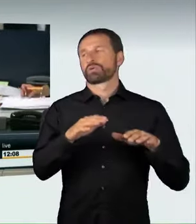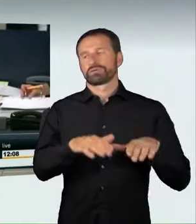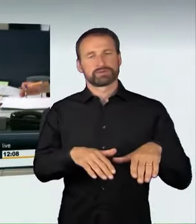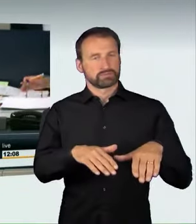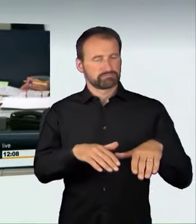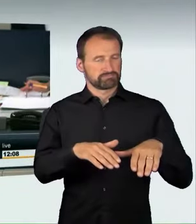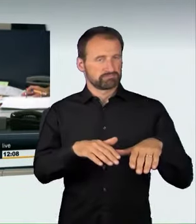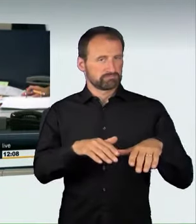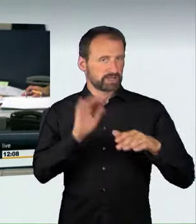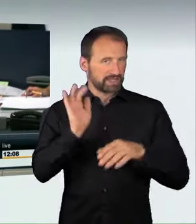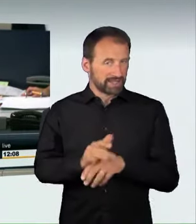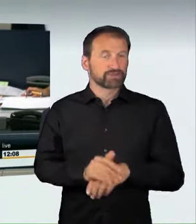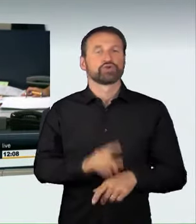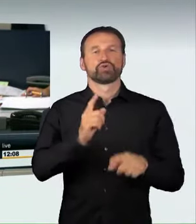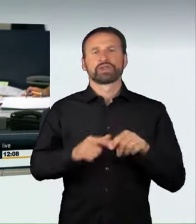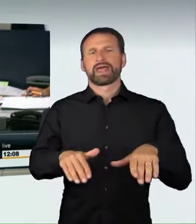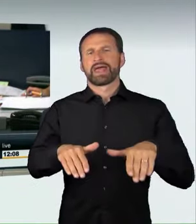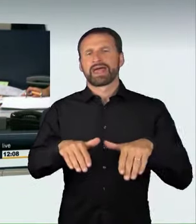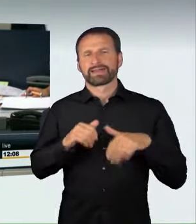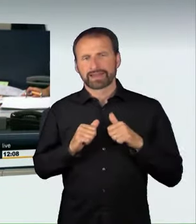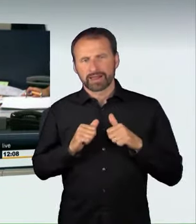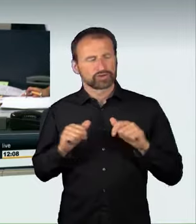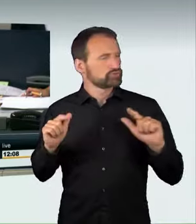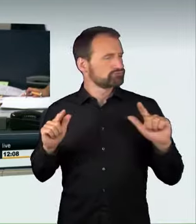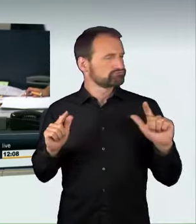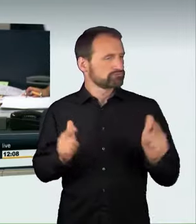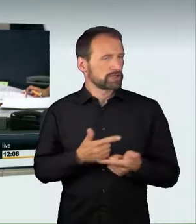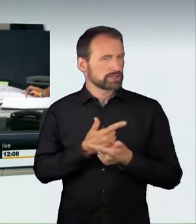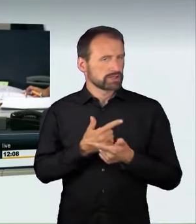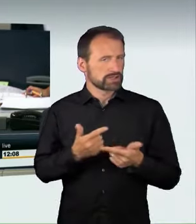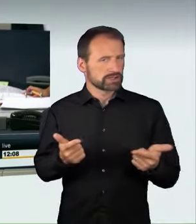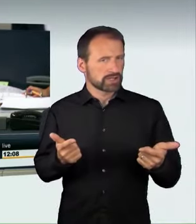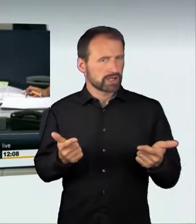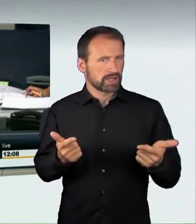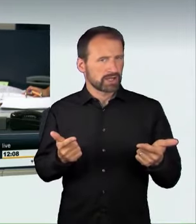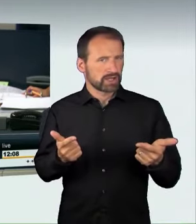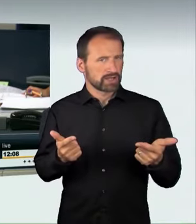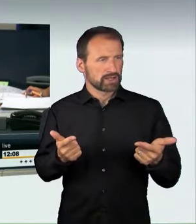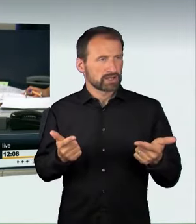(Zwischenruf): Die Kollegin Wilms hat auch zugestimmt! (Zwischenruf): Eine Grüne hat zugestimmt!